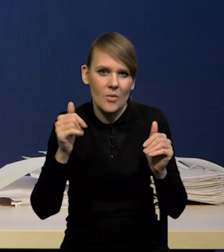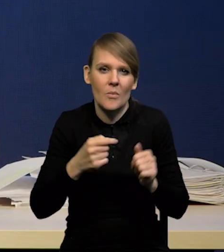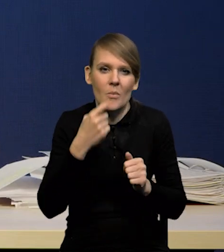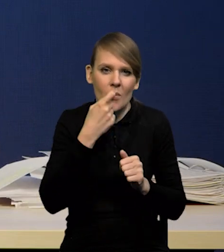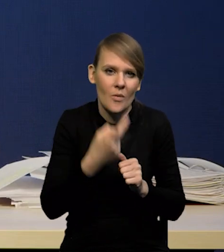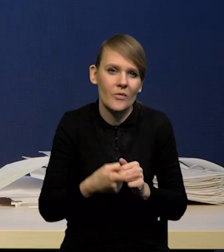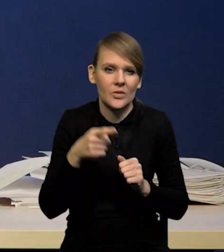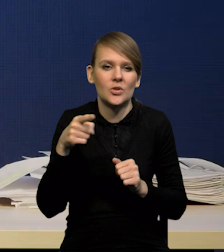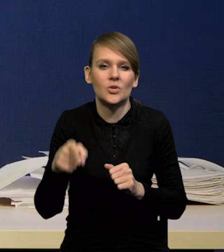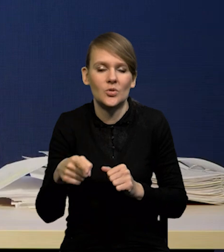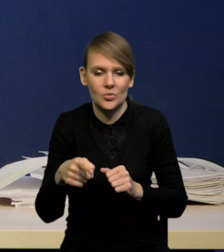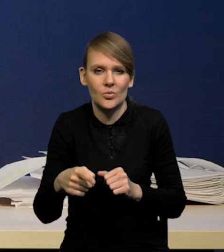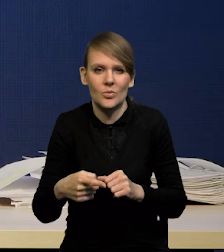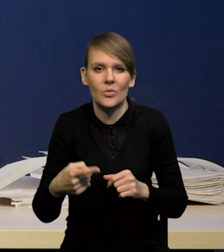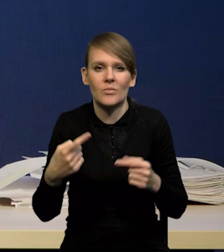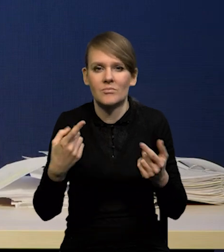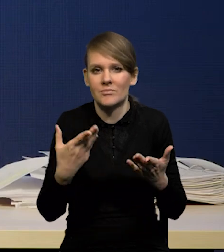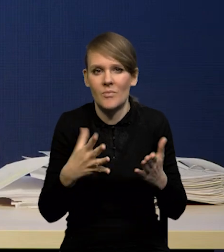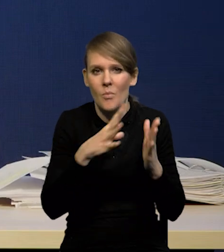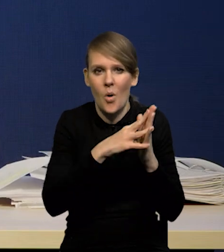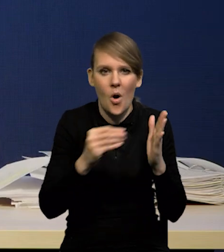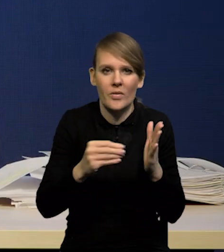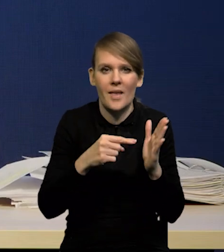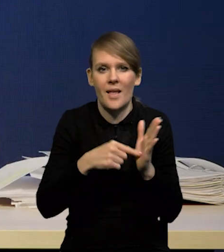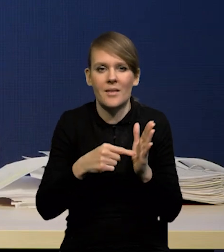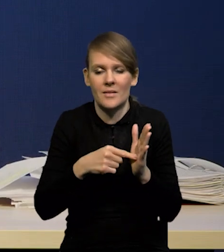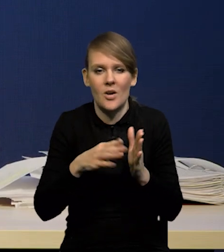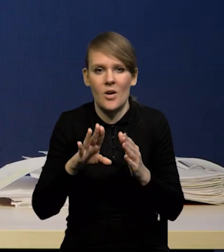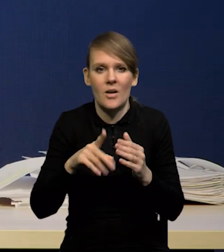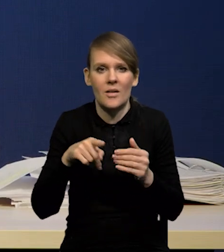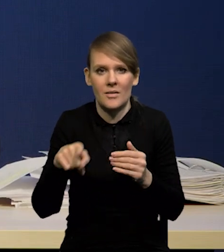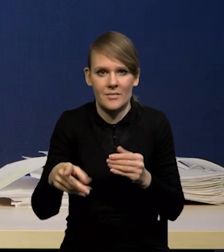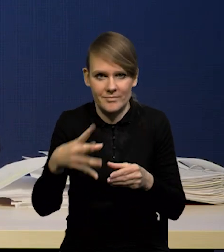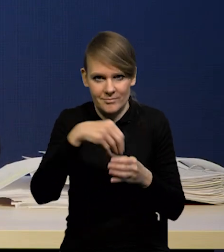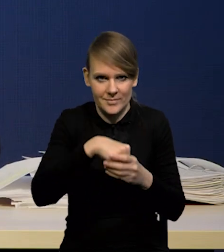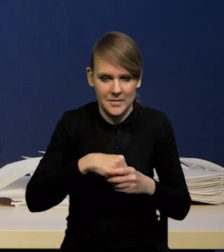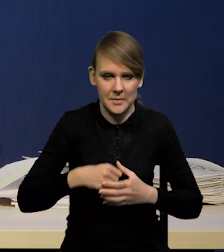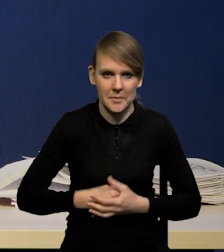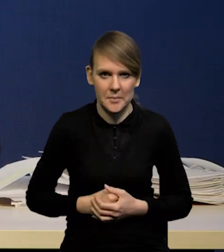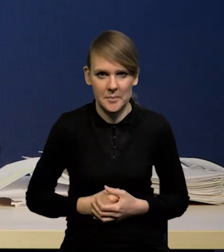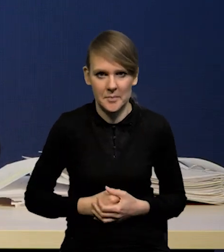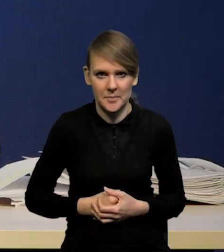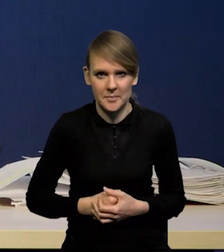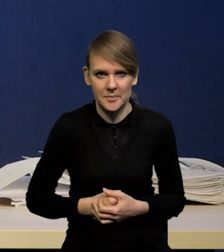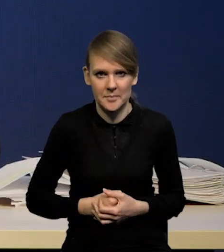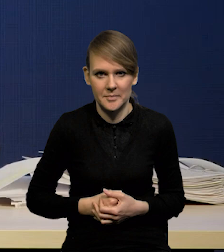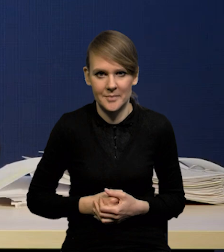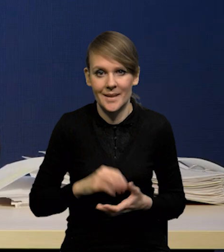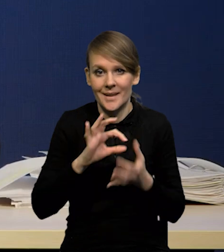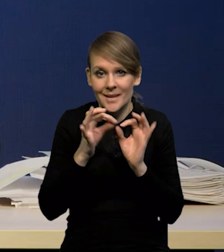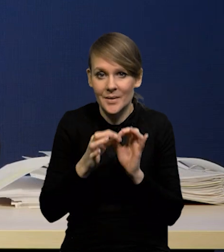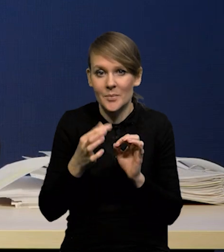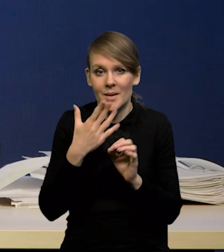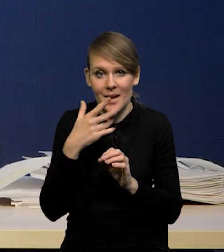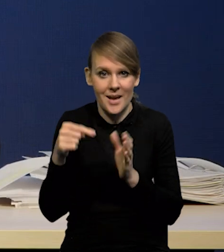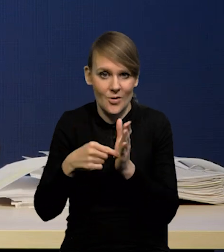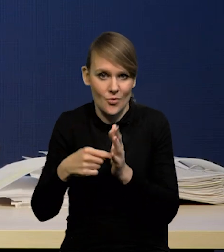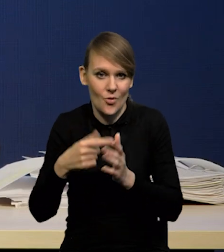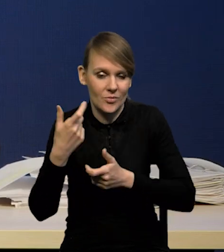w parametrach naszego modelu, a nie jako oddzielny segment. Gdybyśmy chcieli takie ćwiczenie prowadzić, musielibyśmy wiedzieć,